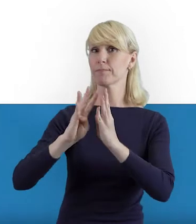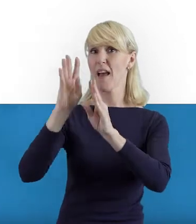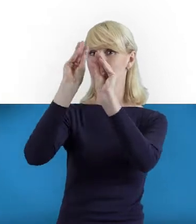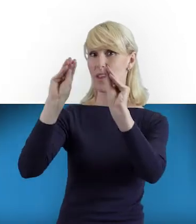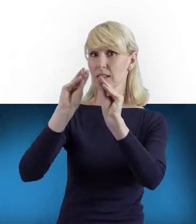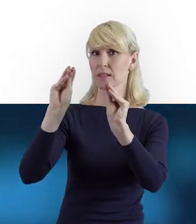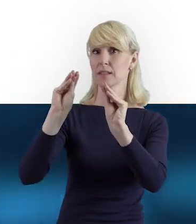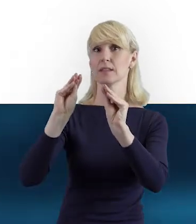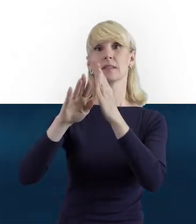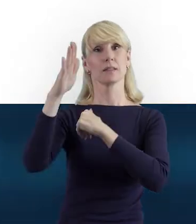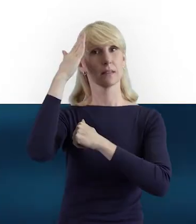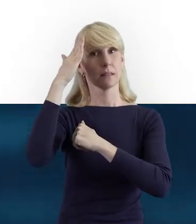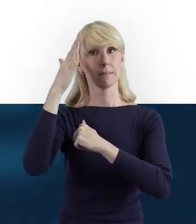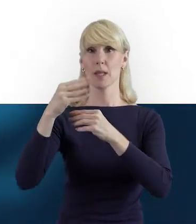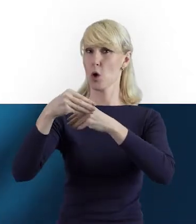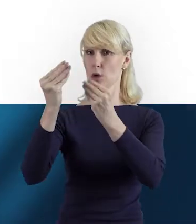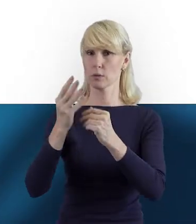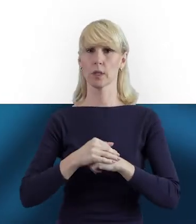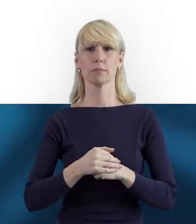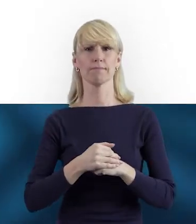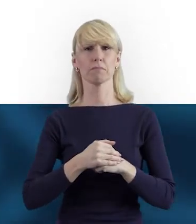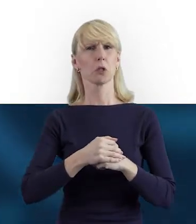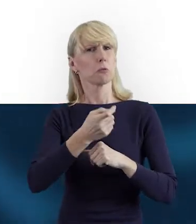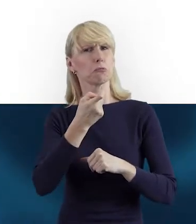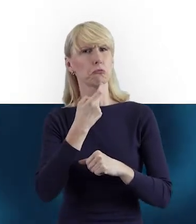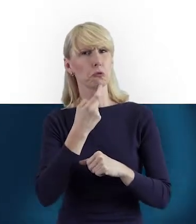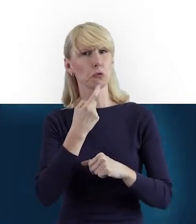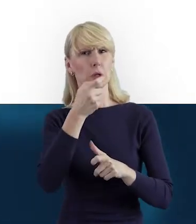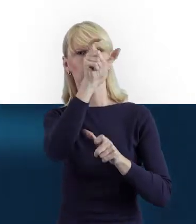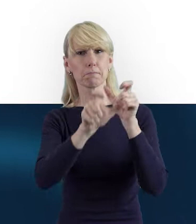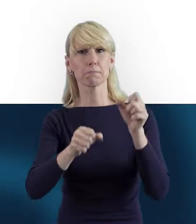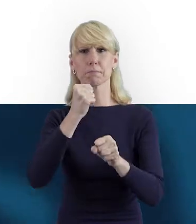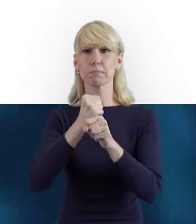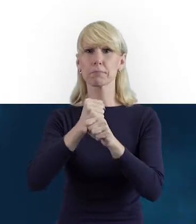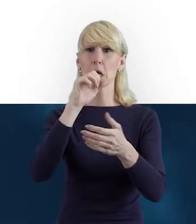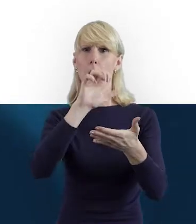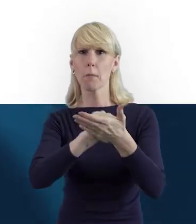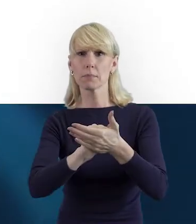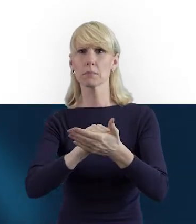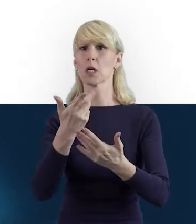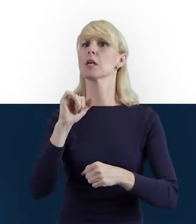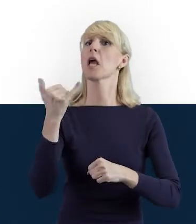Proszę, opowiedz nam, czym jest baza personelu i jak ją prawidłowo uzupełniać w systemie?